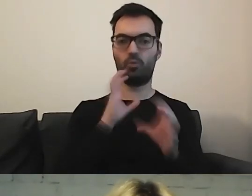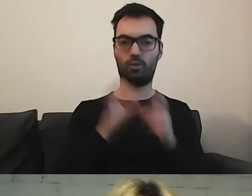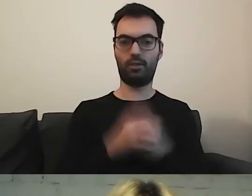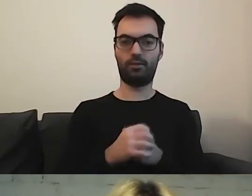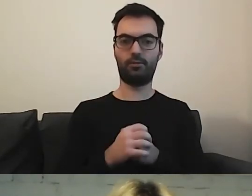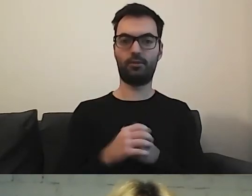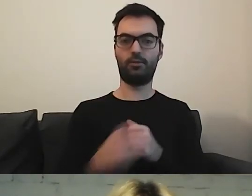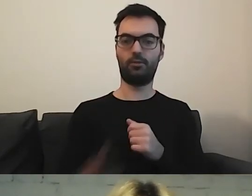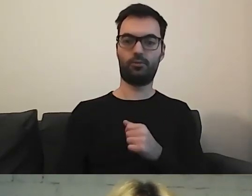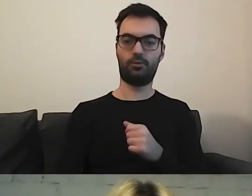Trochę tak.